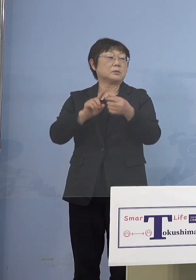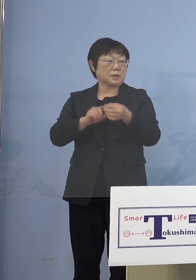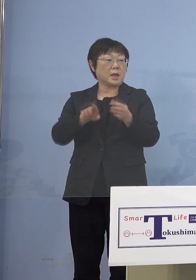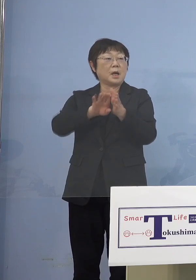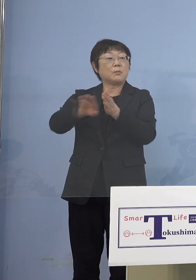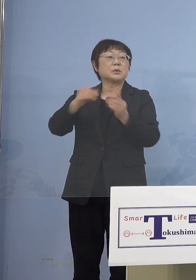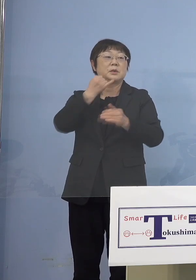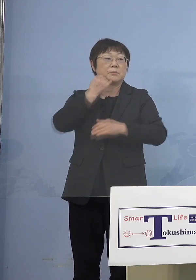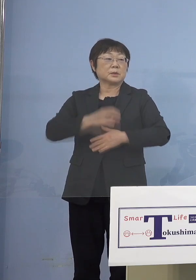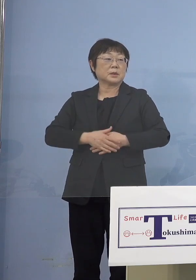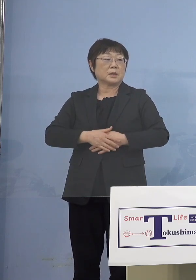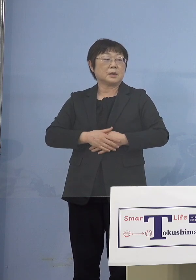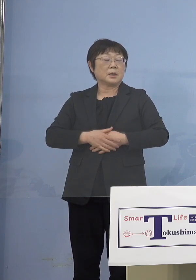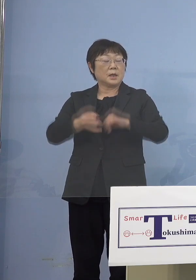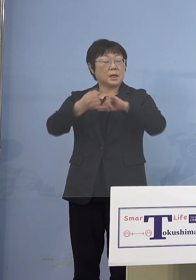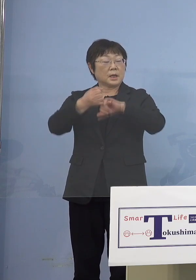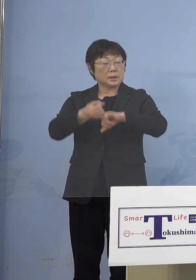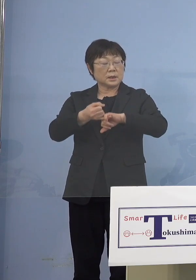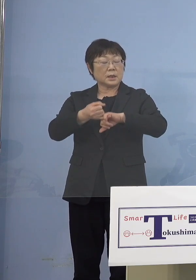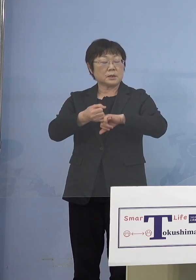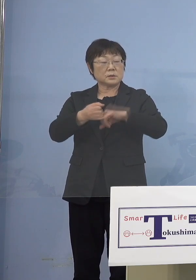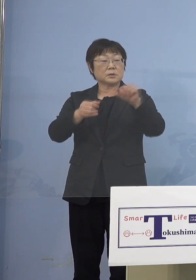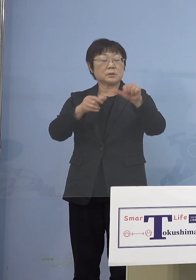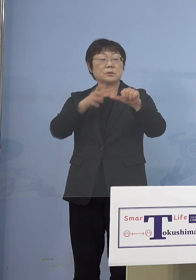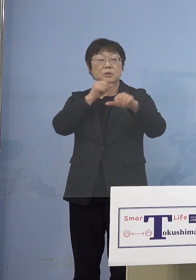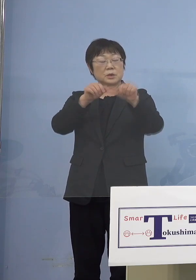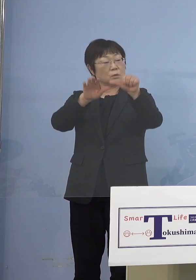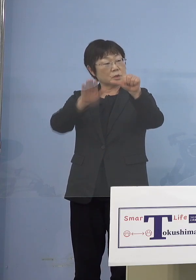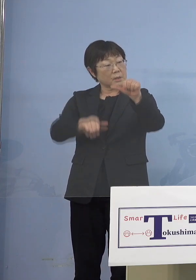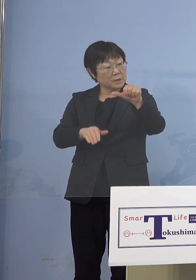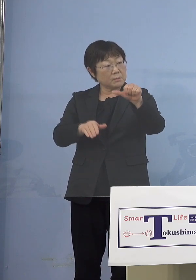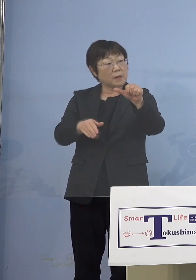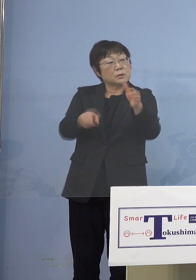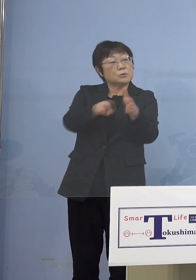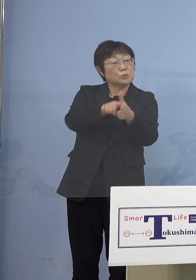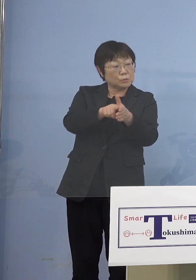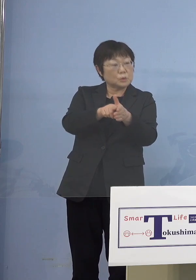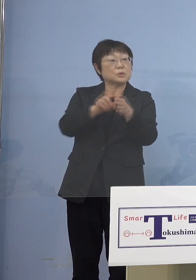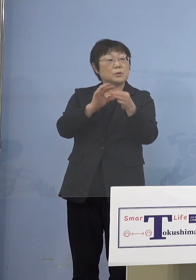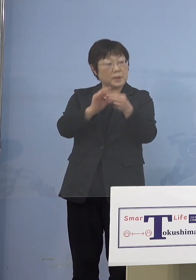（朝日新聞社） 必ずしも5歳未満、5歳未満も含むので